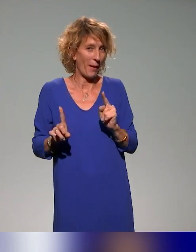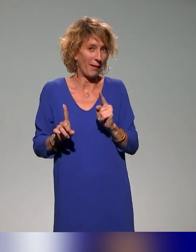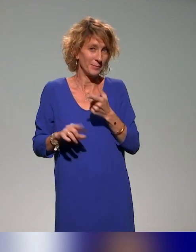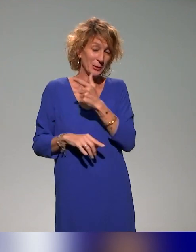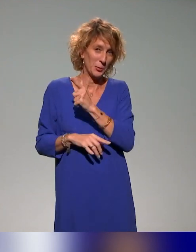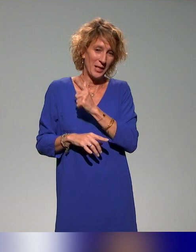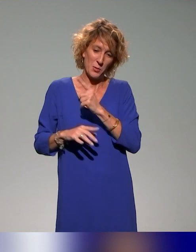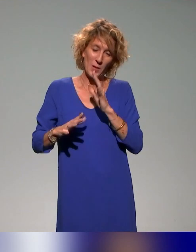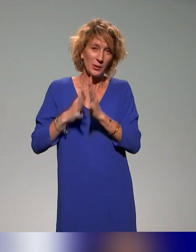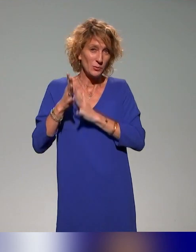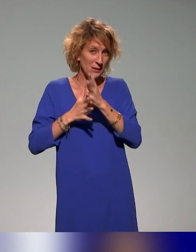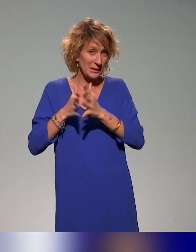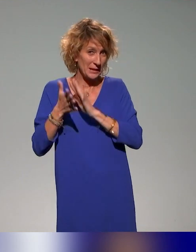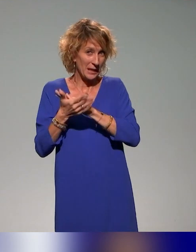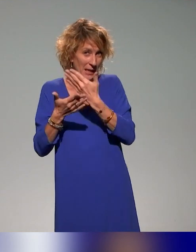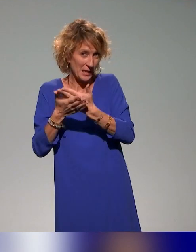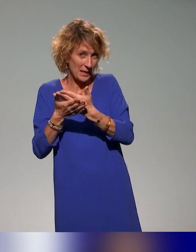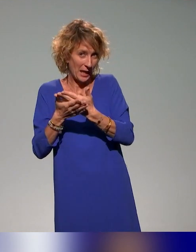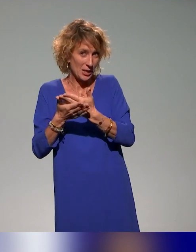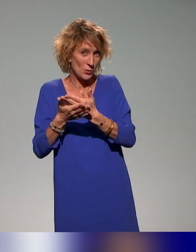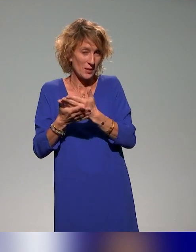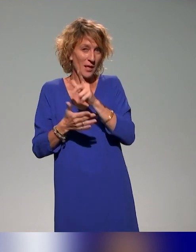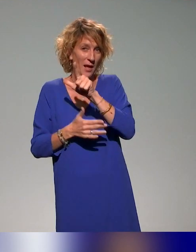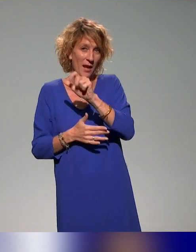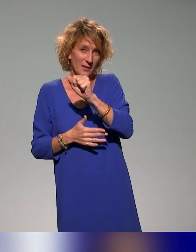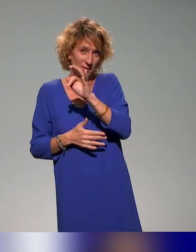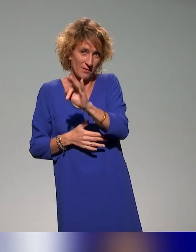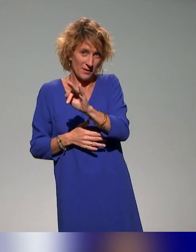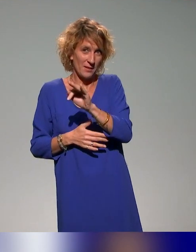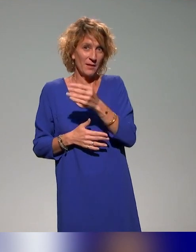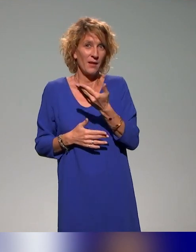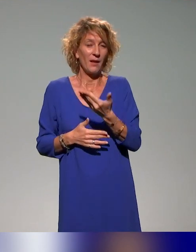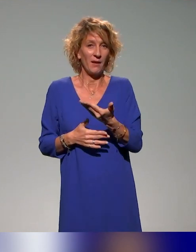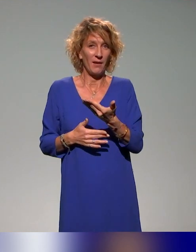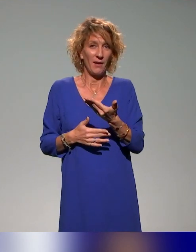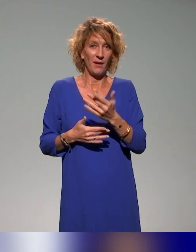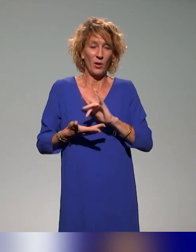de traduire en langue des signes française nos interventions,